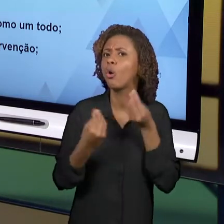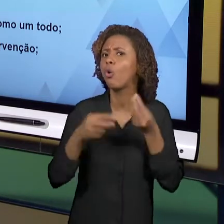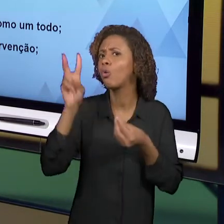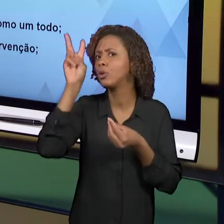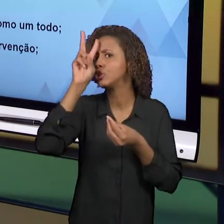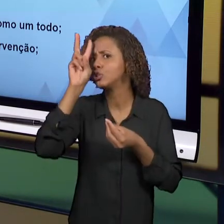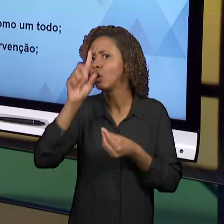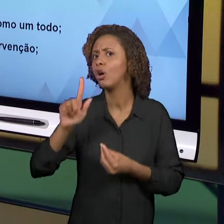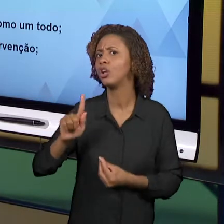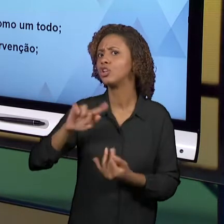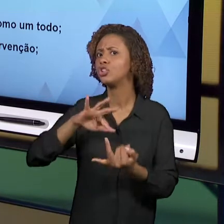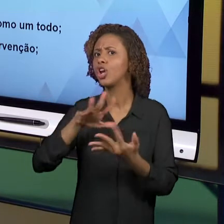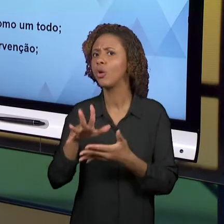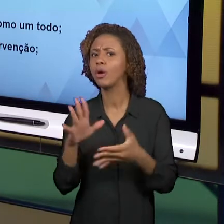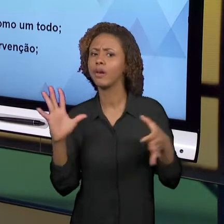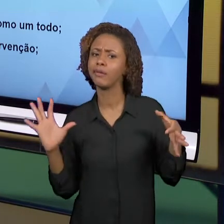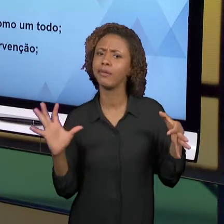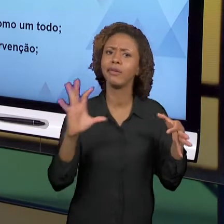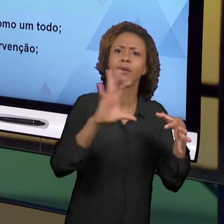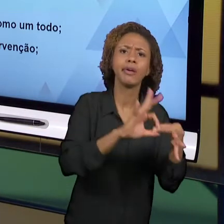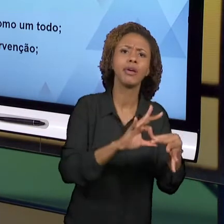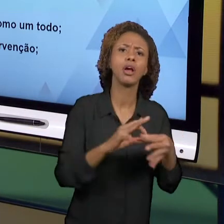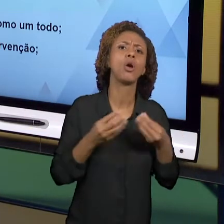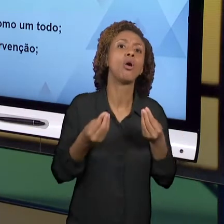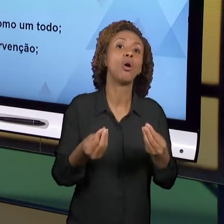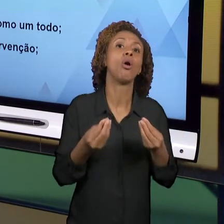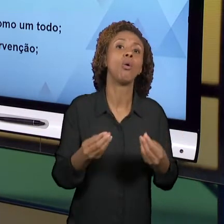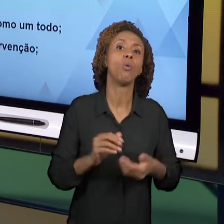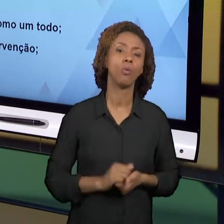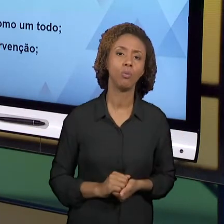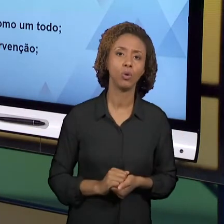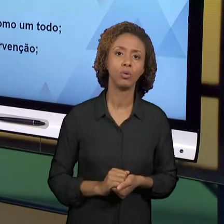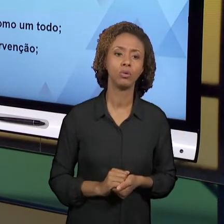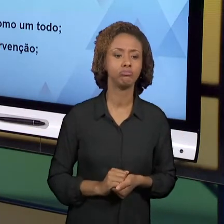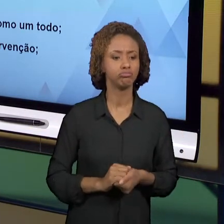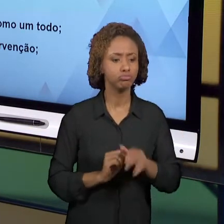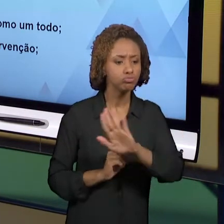ENVOLVER OS NOSSOS ALUNOS PARA QUE ELES VÃO ALÉM